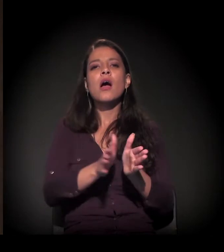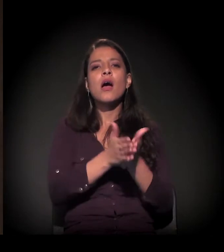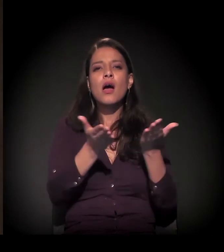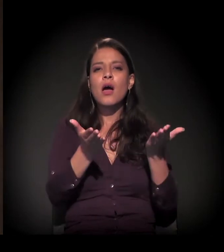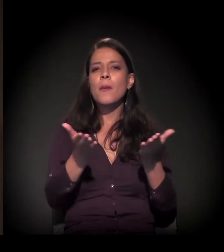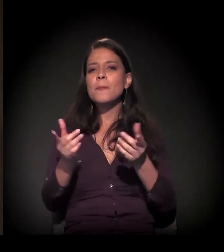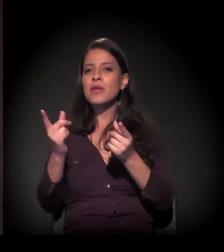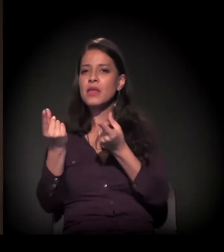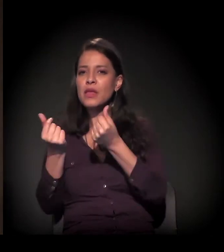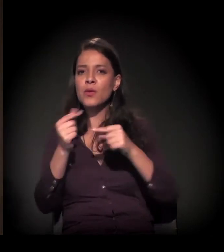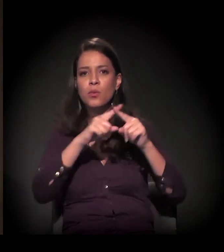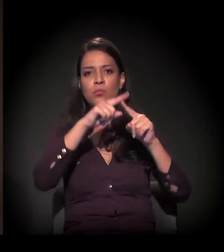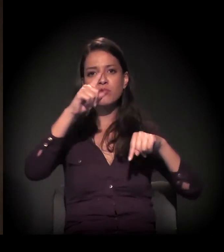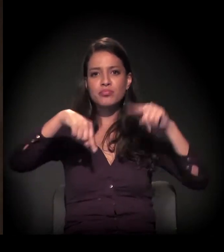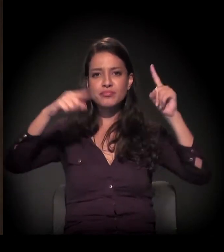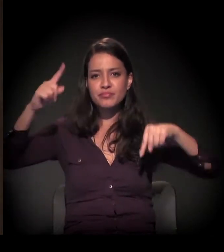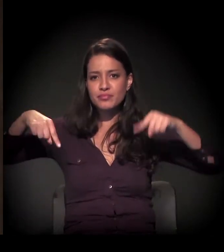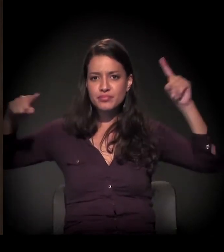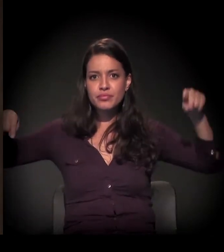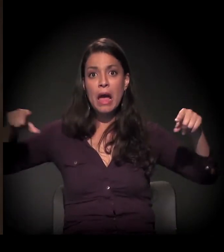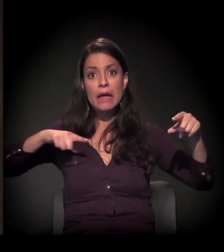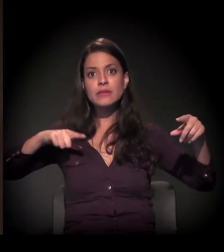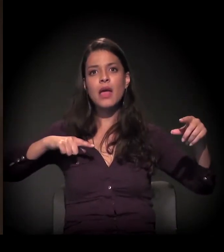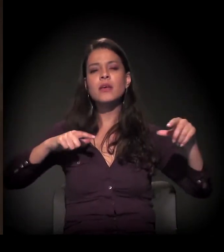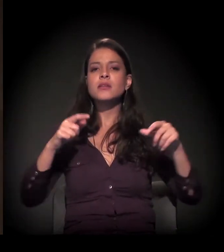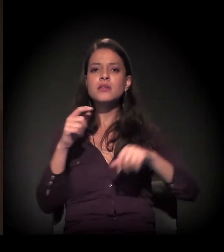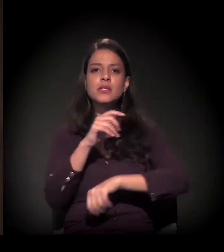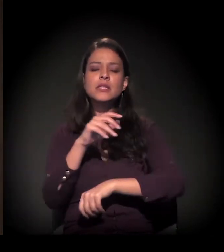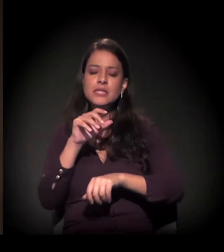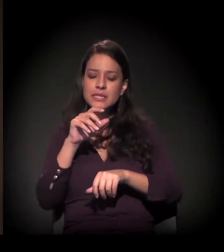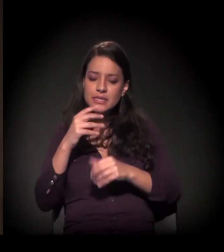está mais misturada na cidade. São Paulo tem...